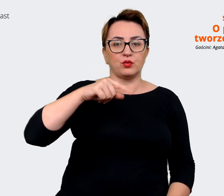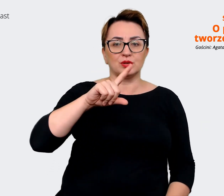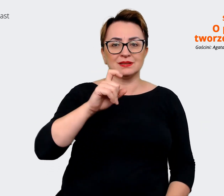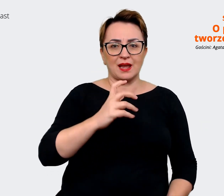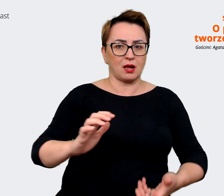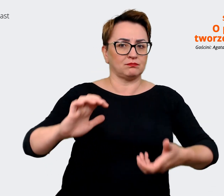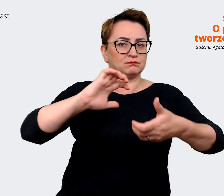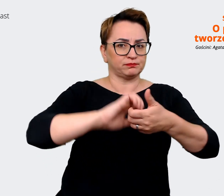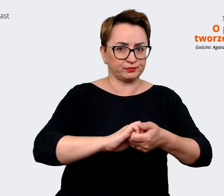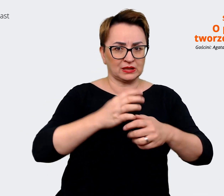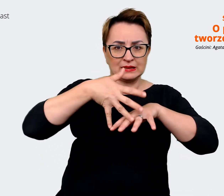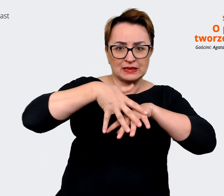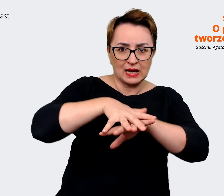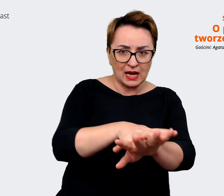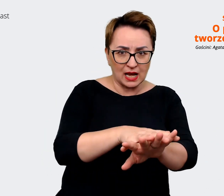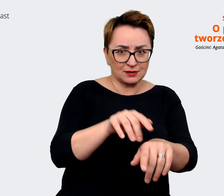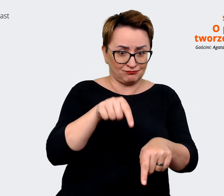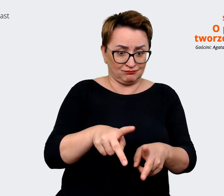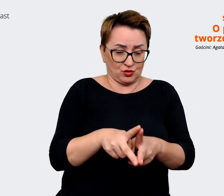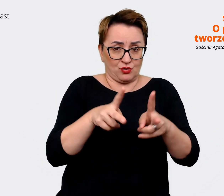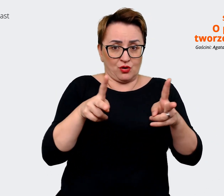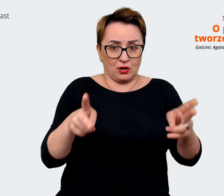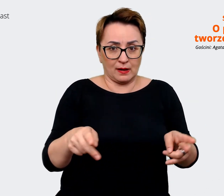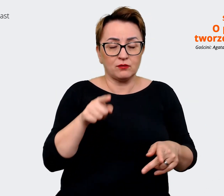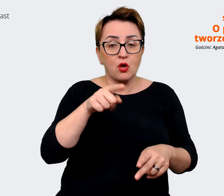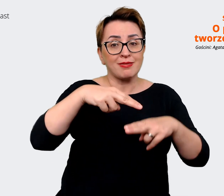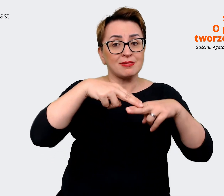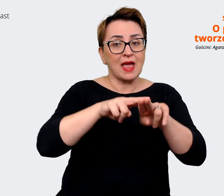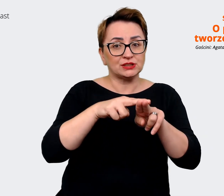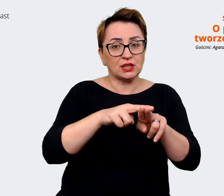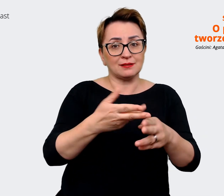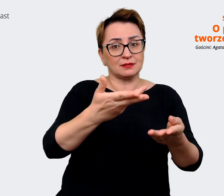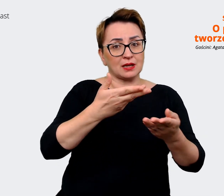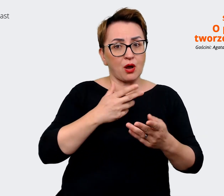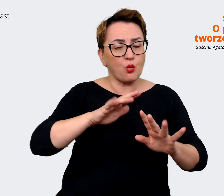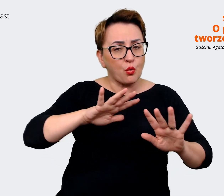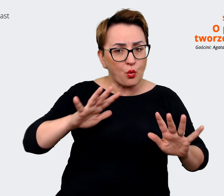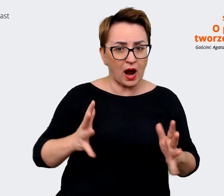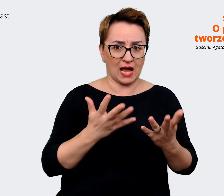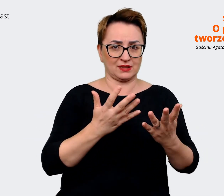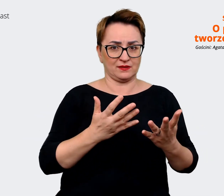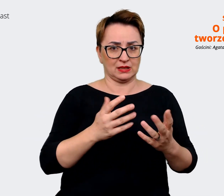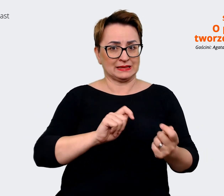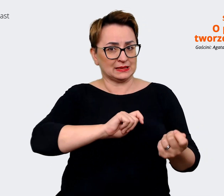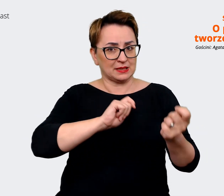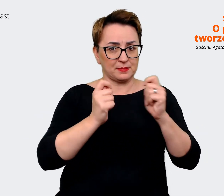się... że takim narzędziem, które może być łatwiejsze i do zmiany i do implementowania